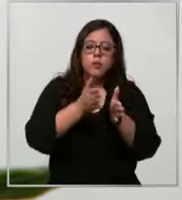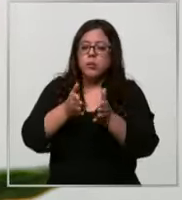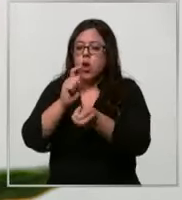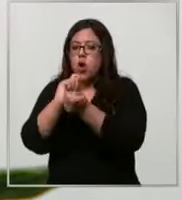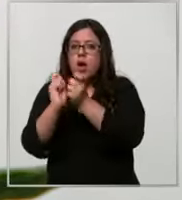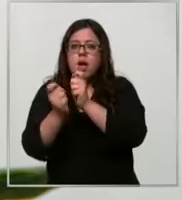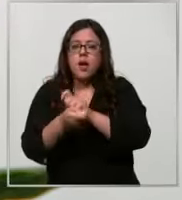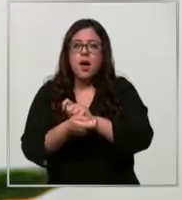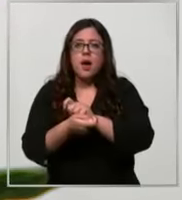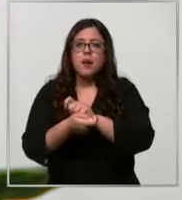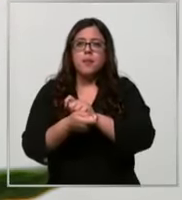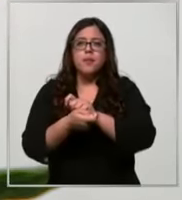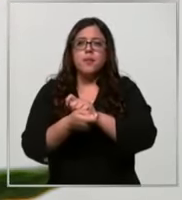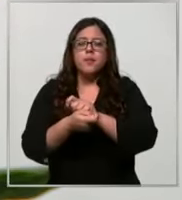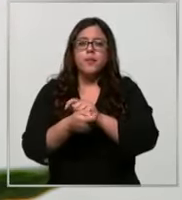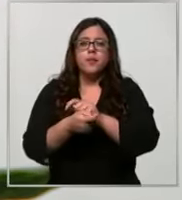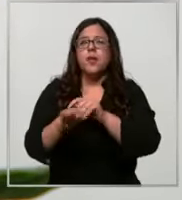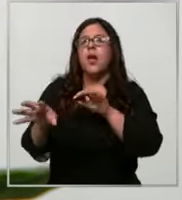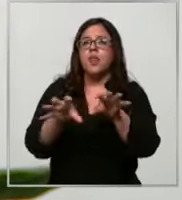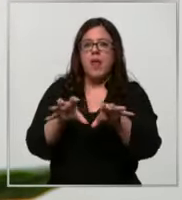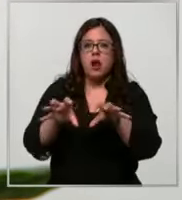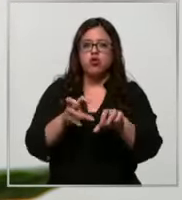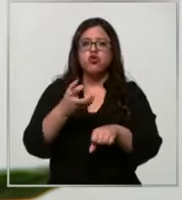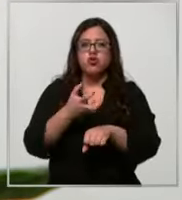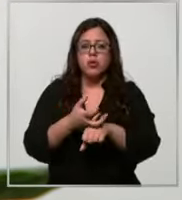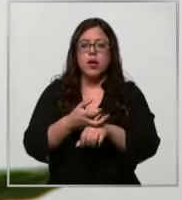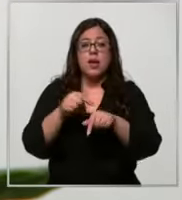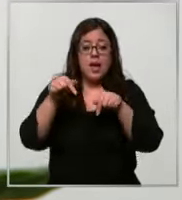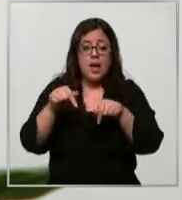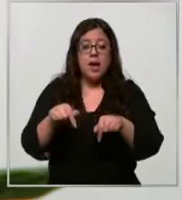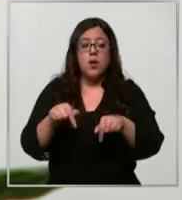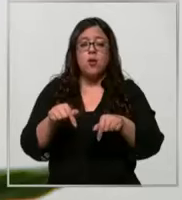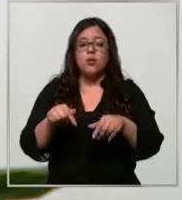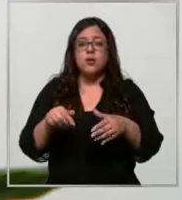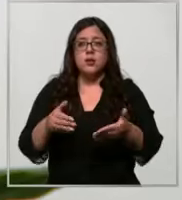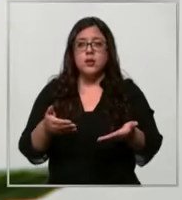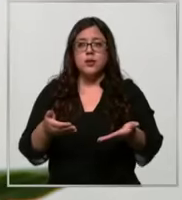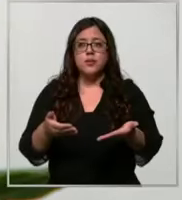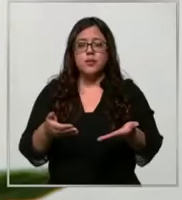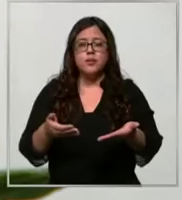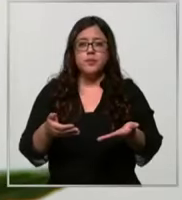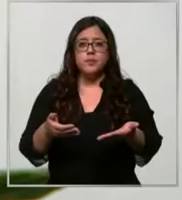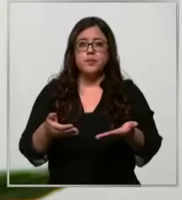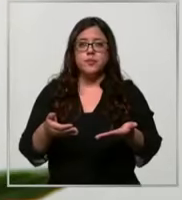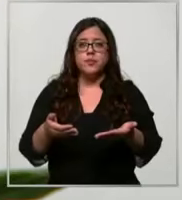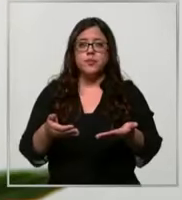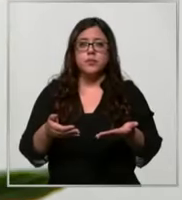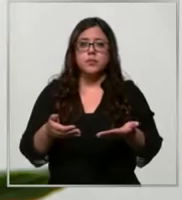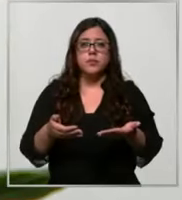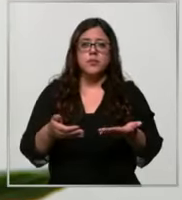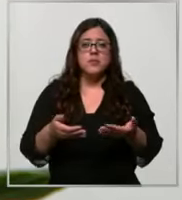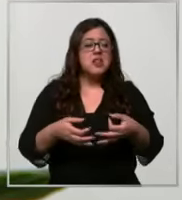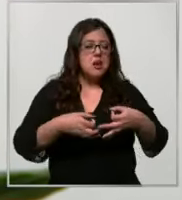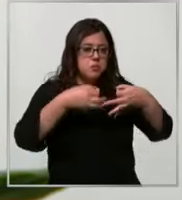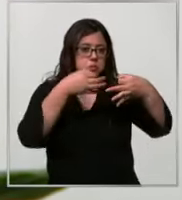cadena de de suministros lo que estamos haciendo Entonces es así automatizar nuestros sistemas